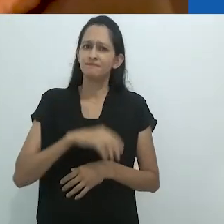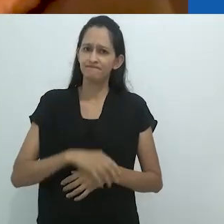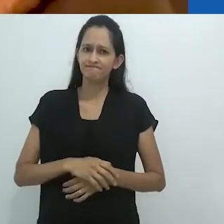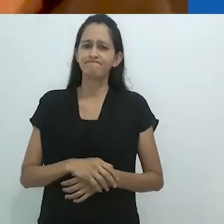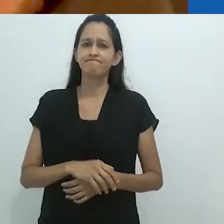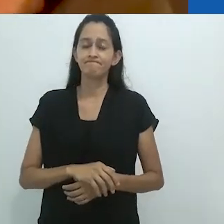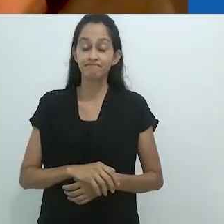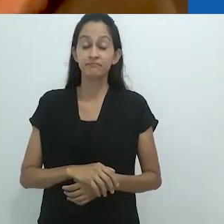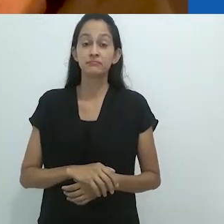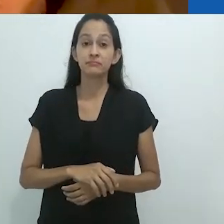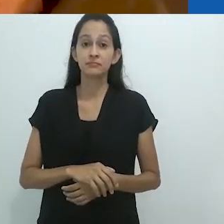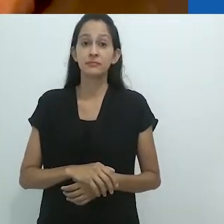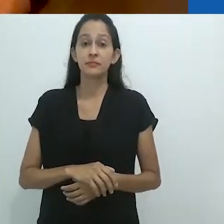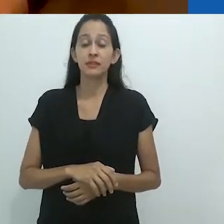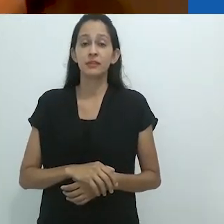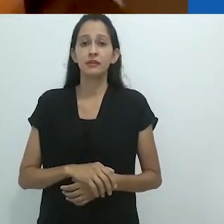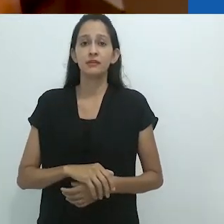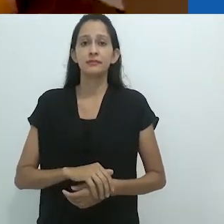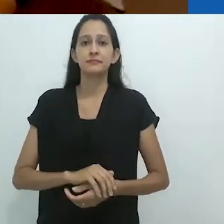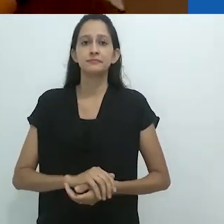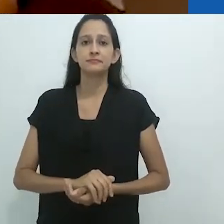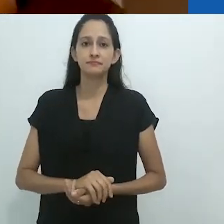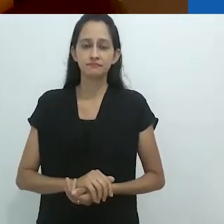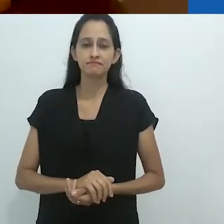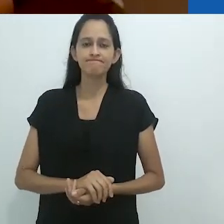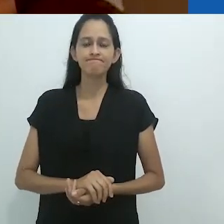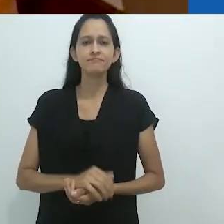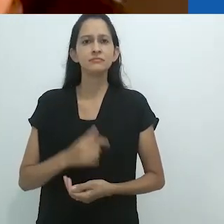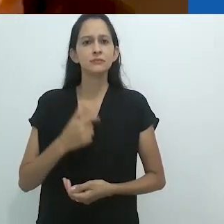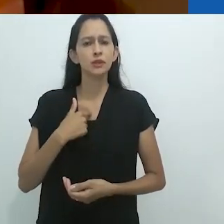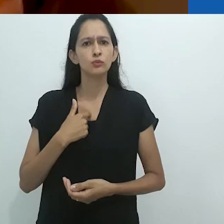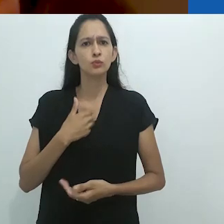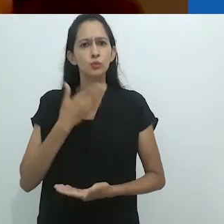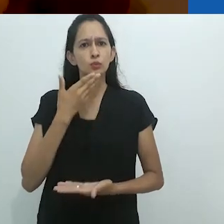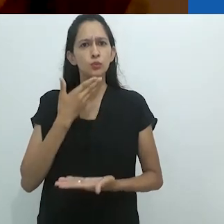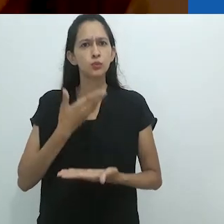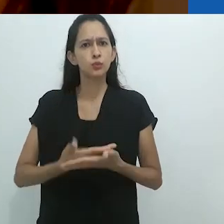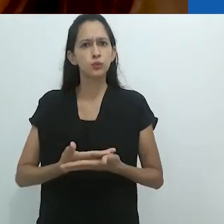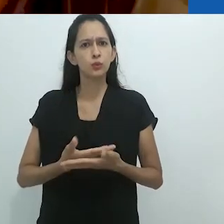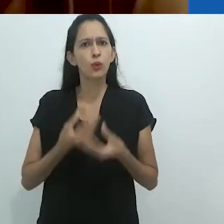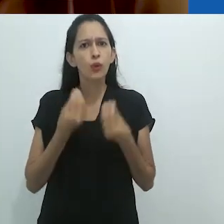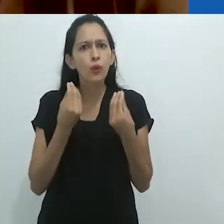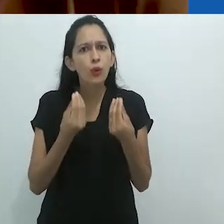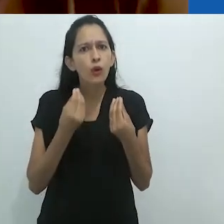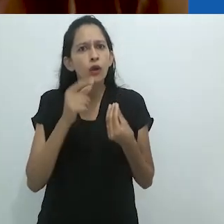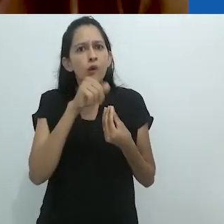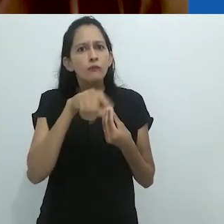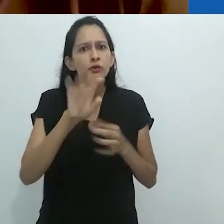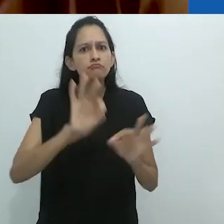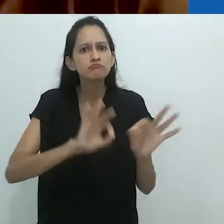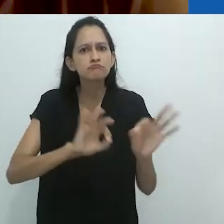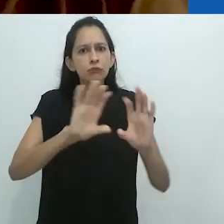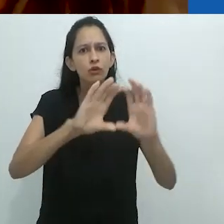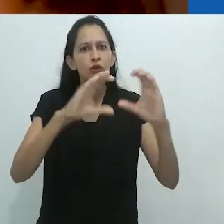em uma situação muito muito difícil. É incrível que vocês possam até mesmo organizar a conferência.